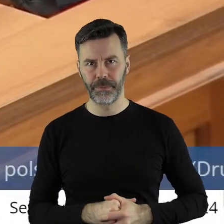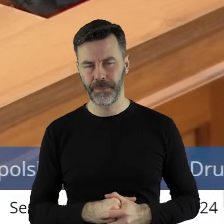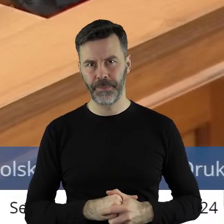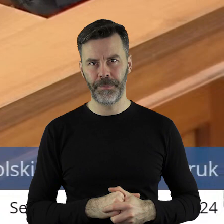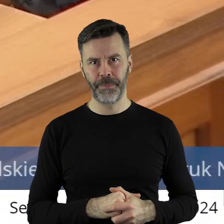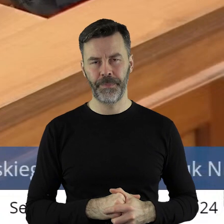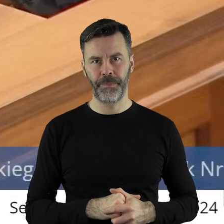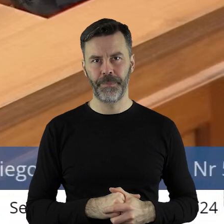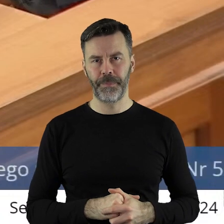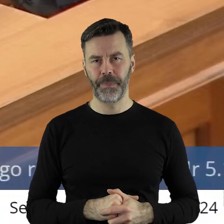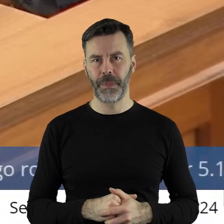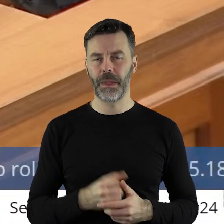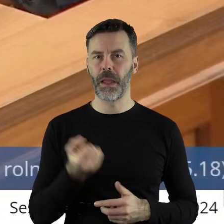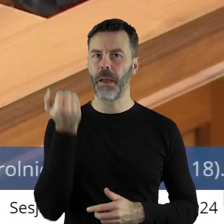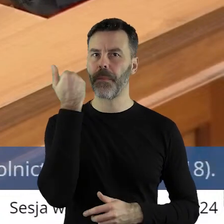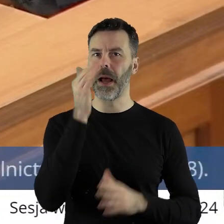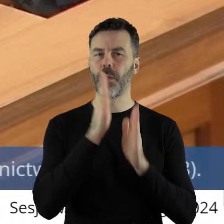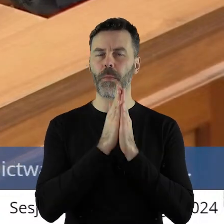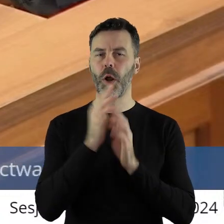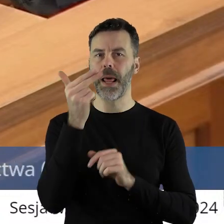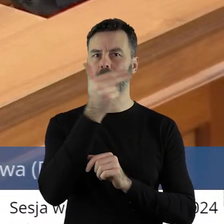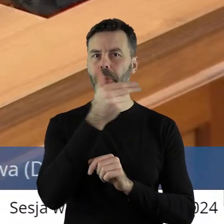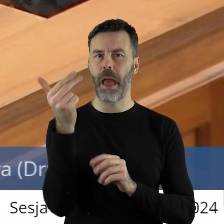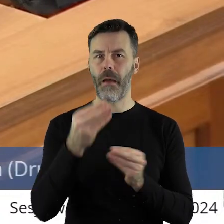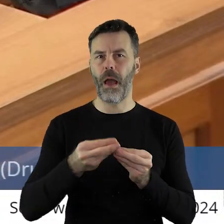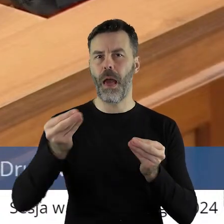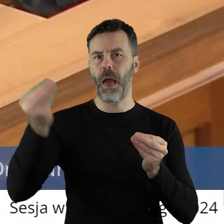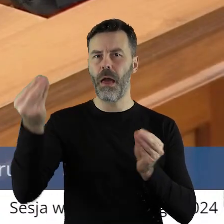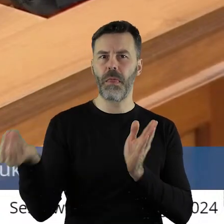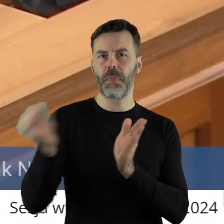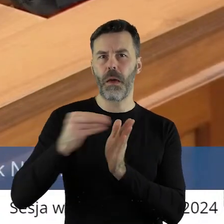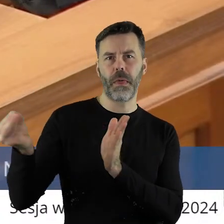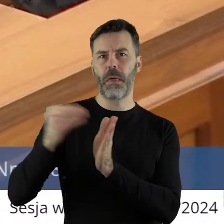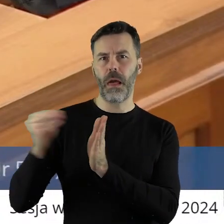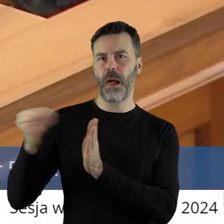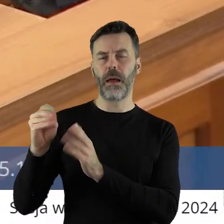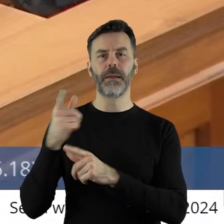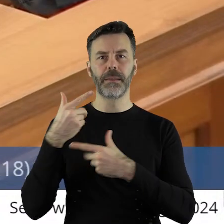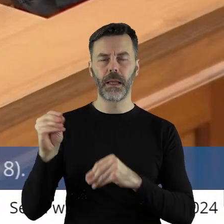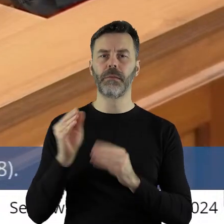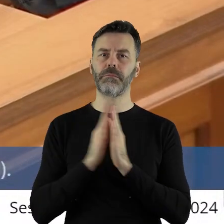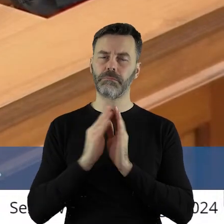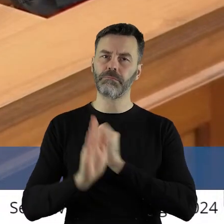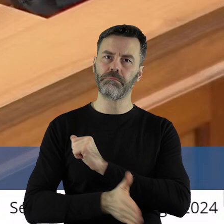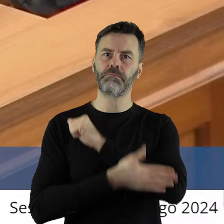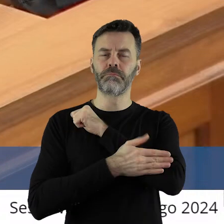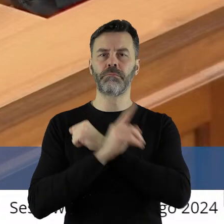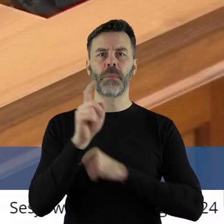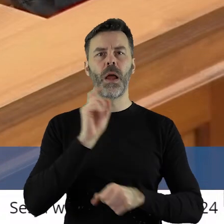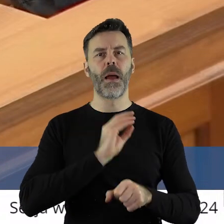I bardzo proszę tematu nie rozwijać, tylko przyjąć stanowisko popierające protesty